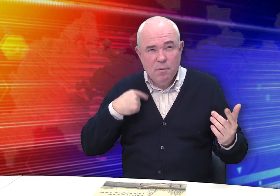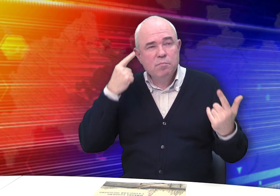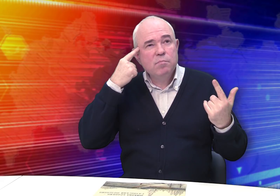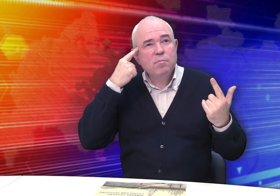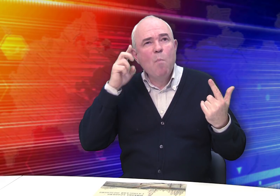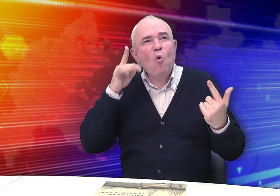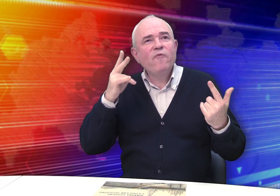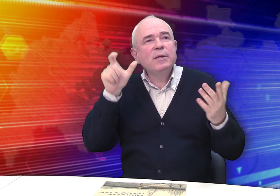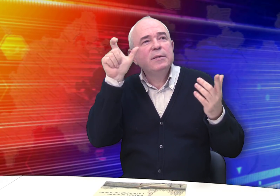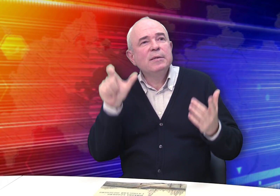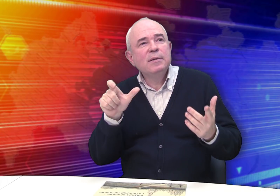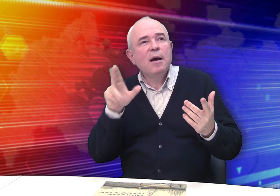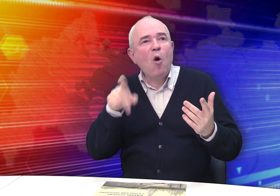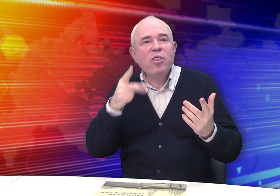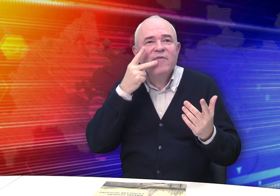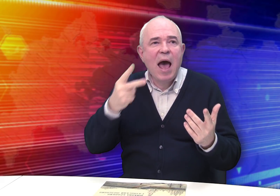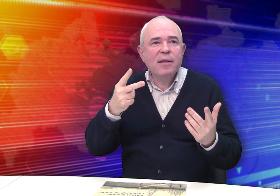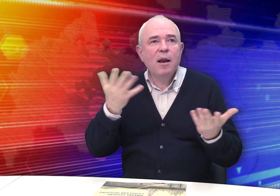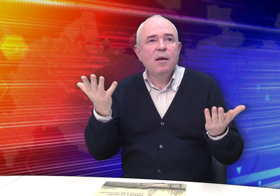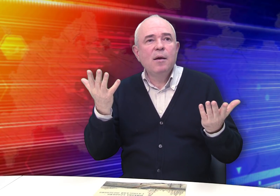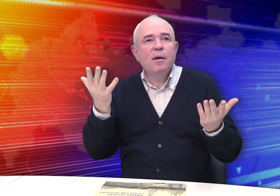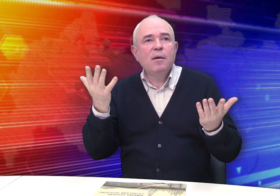Интересно, как выглядел Михаил Бровкин…